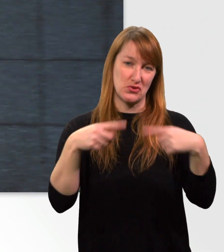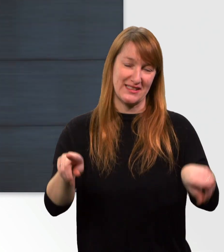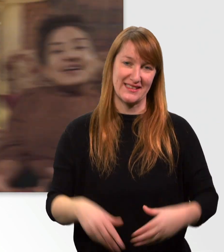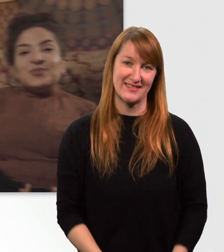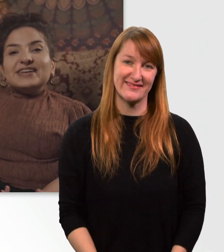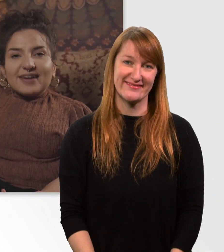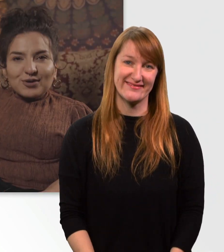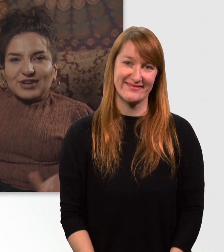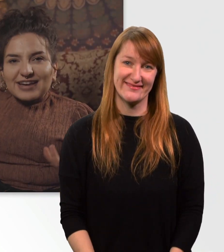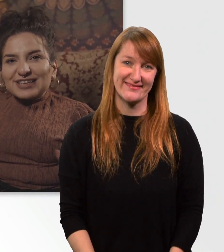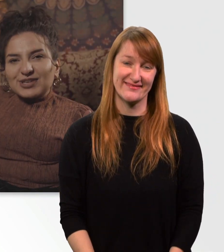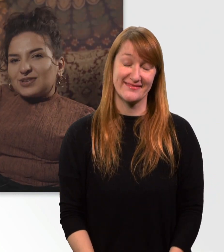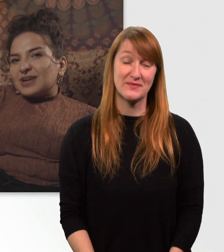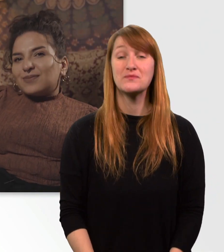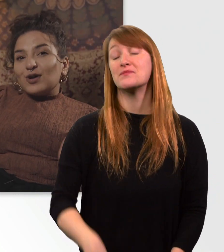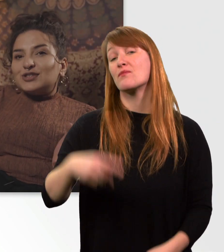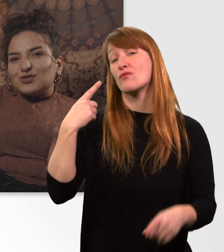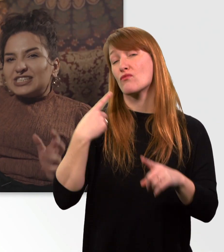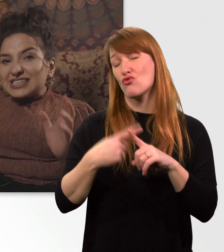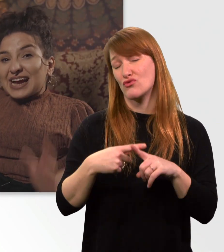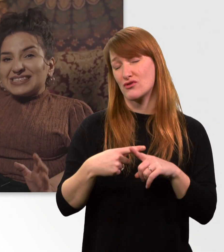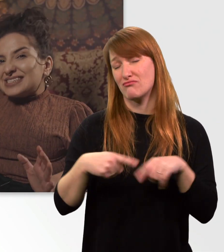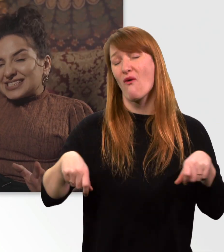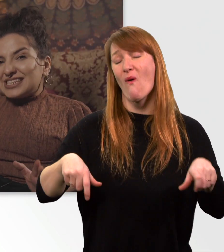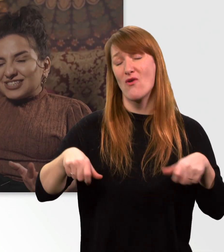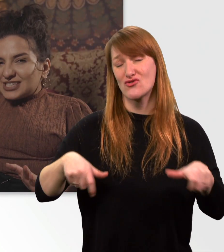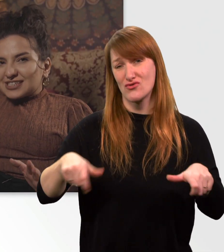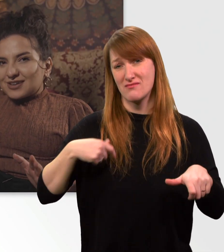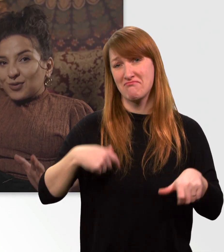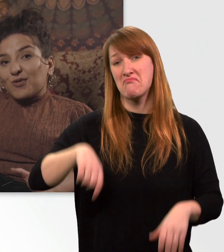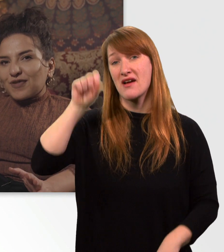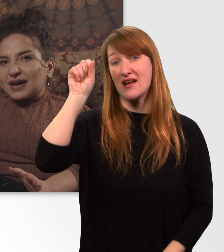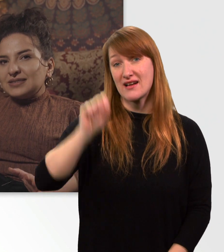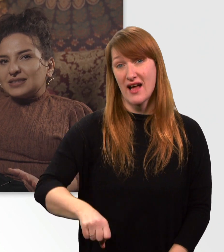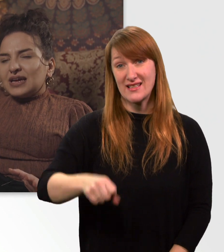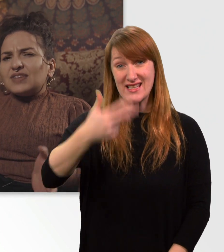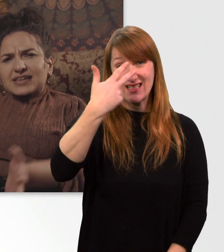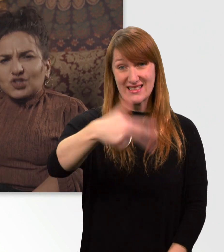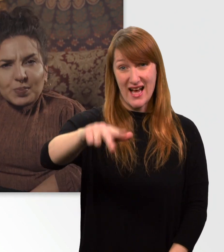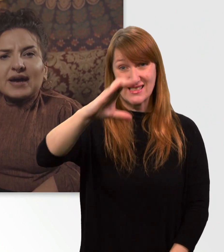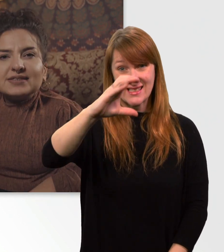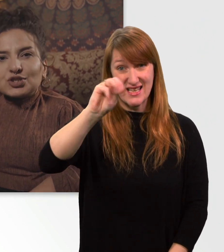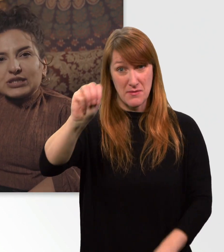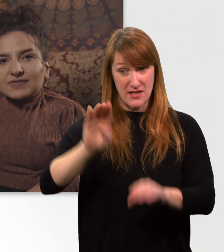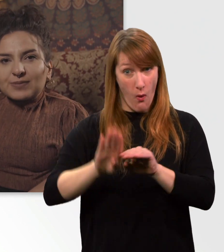Darüber hinaus kann ich mich mit meinem Rollstuhl 30 cm hochfahren, was ganz schön praktisch ist,